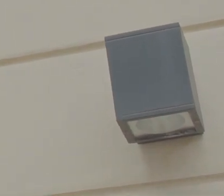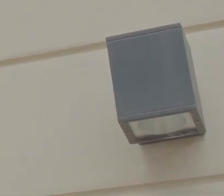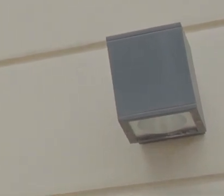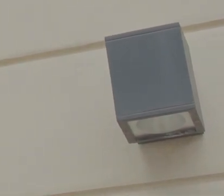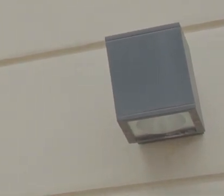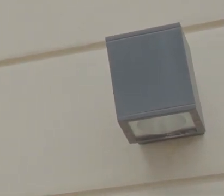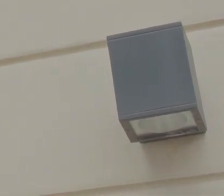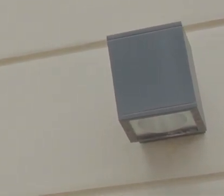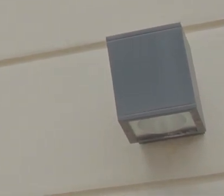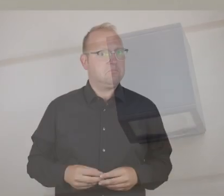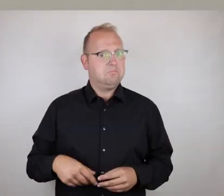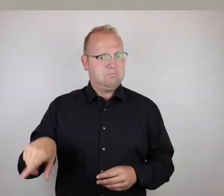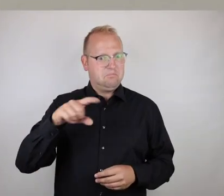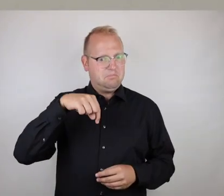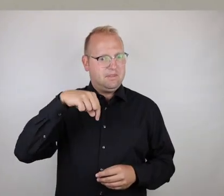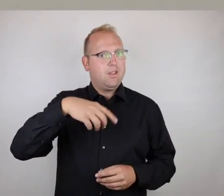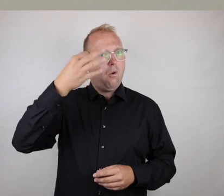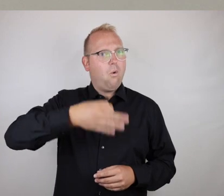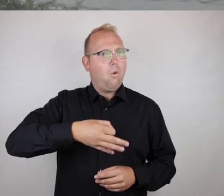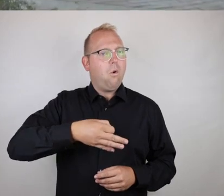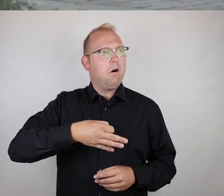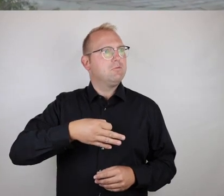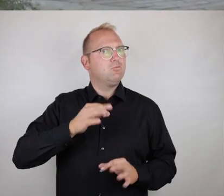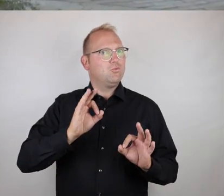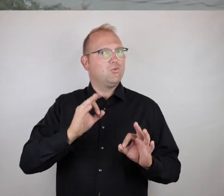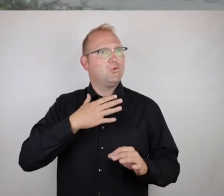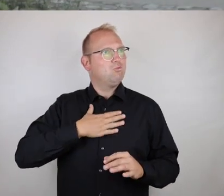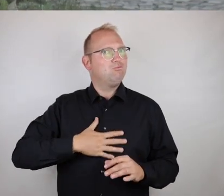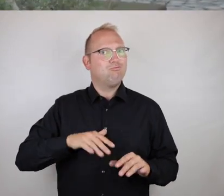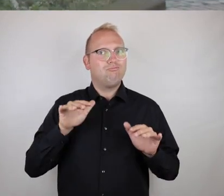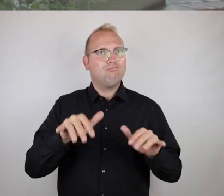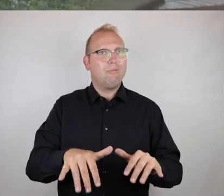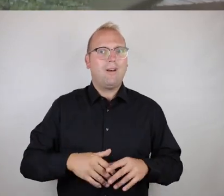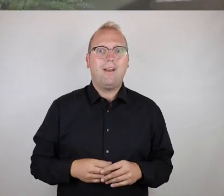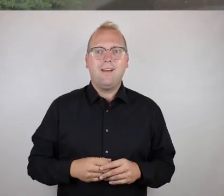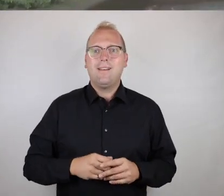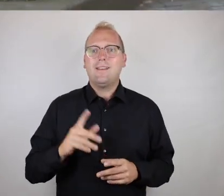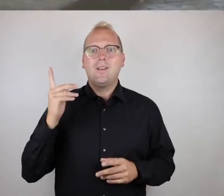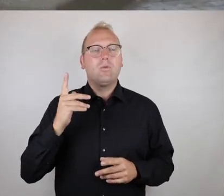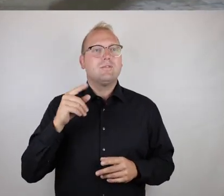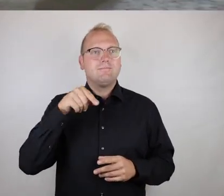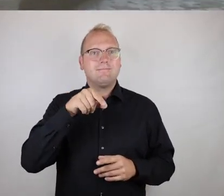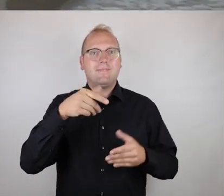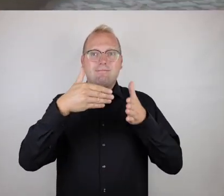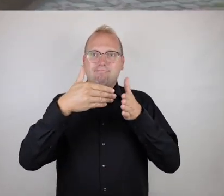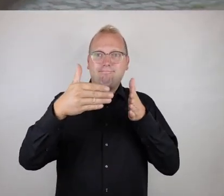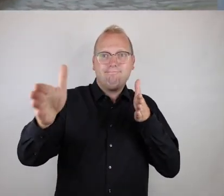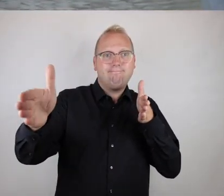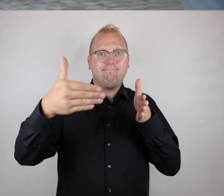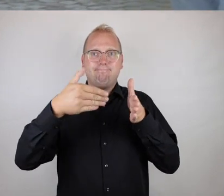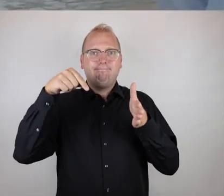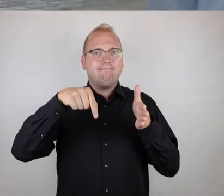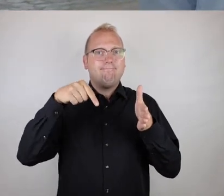Das ist doch hier eine sehr einladende Location, und wir bewegen uns hier gerade auf den Eingangsbereich,